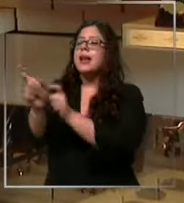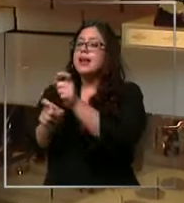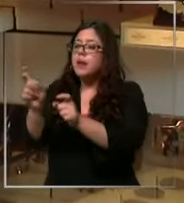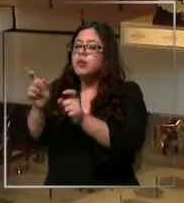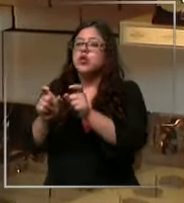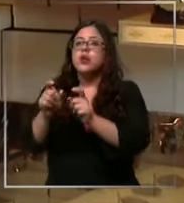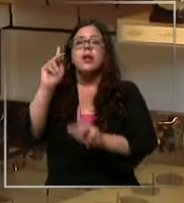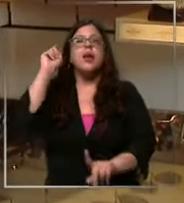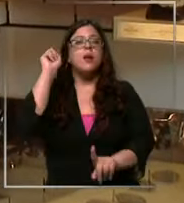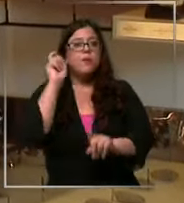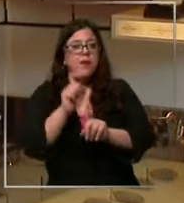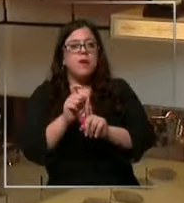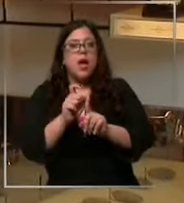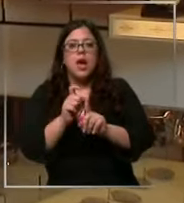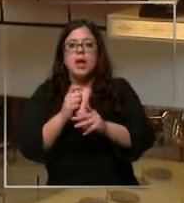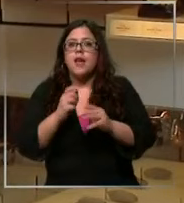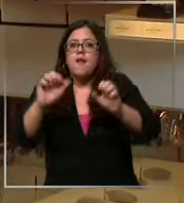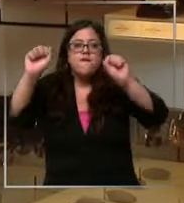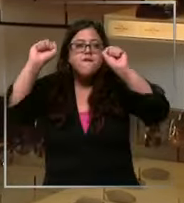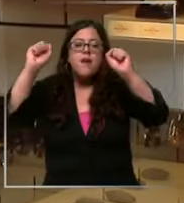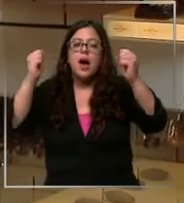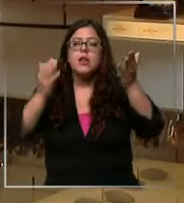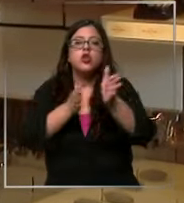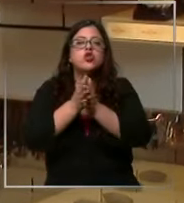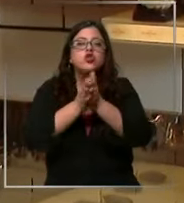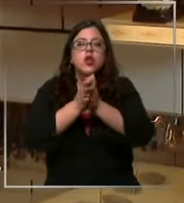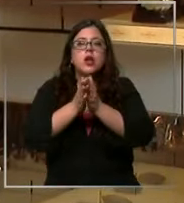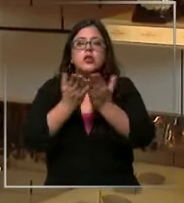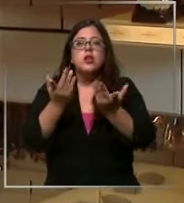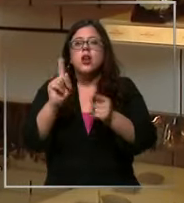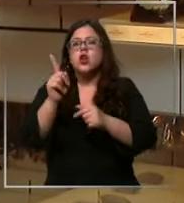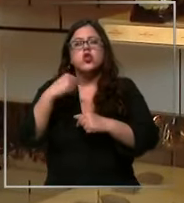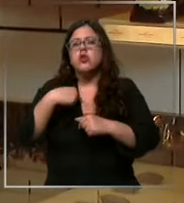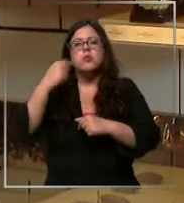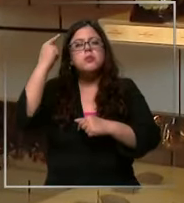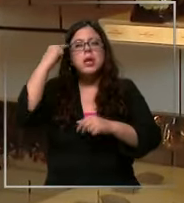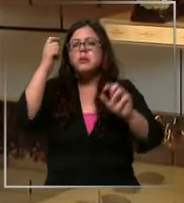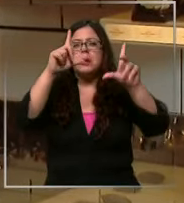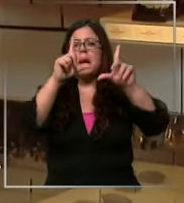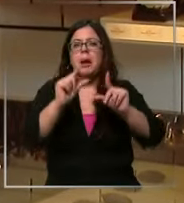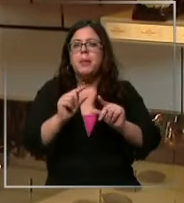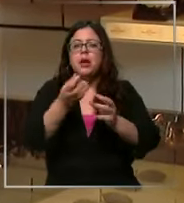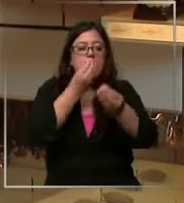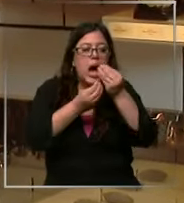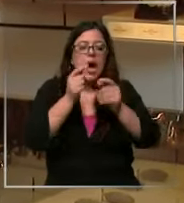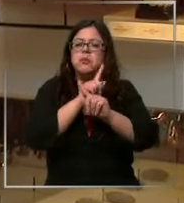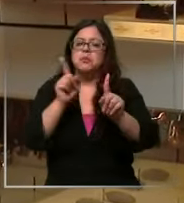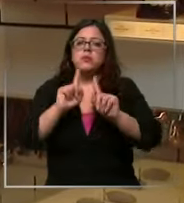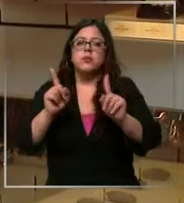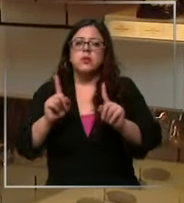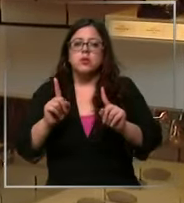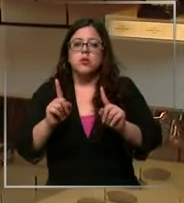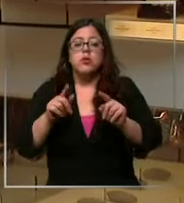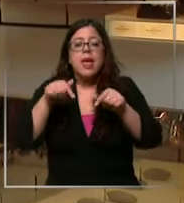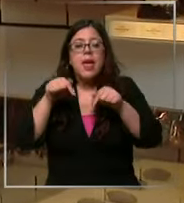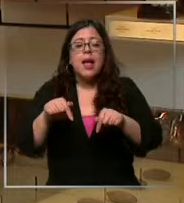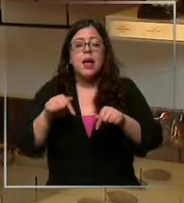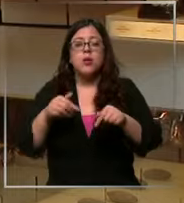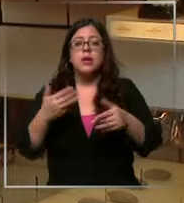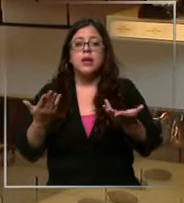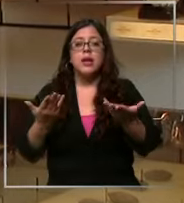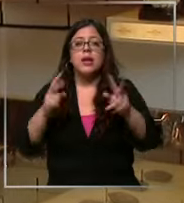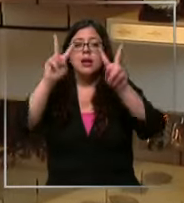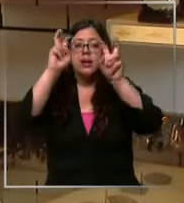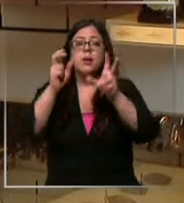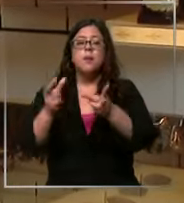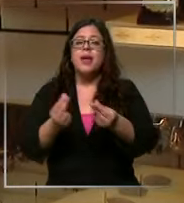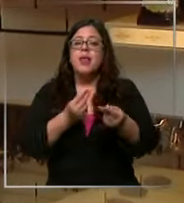del chocolate por lo tanto no creo que baje el consumo eh por el momento los precios de venta